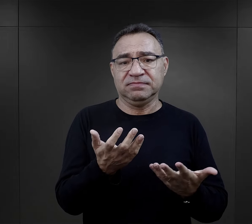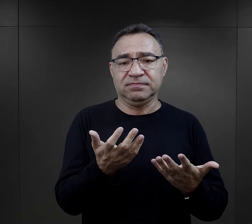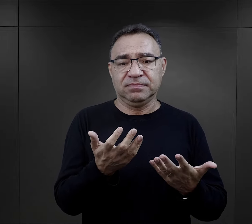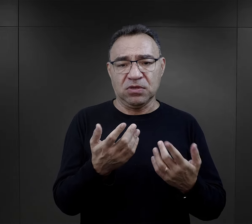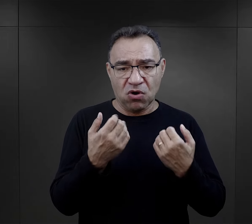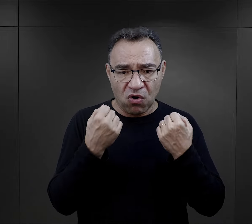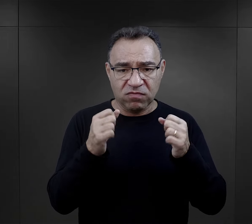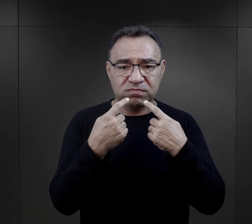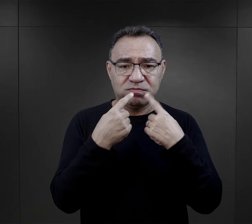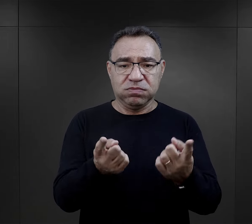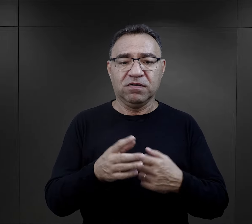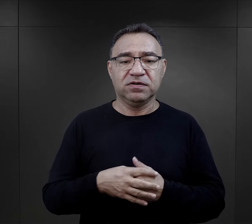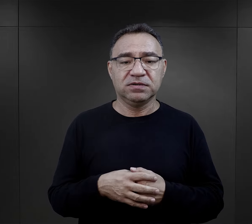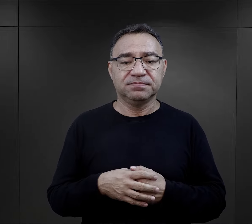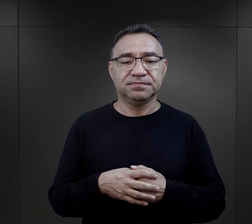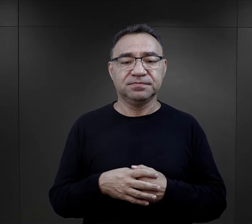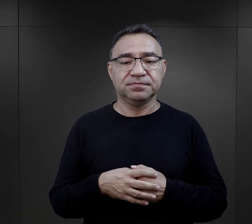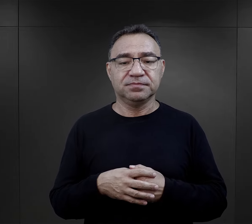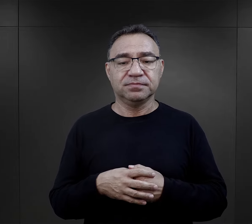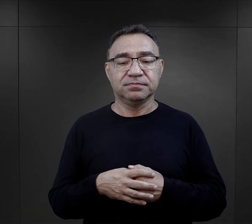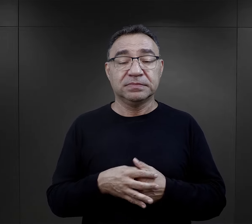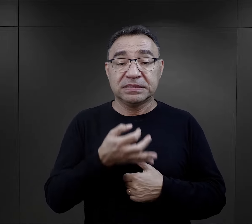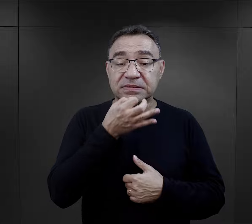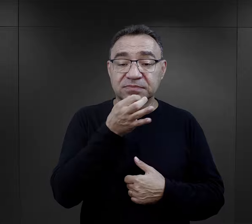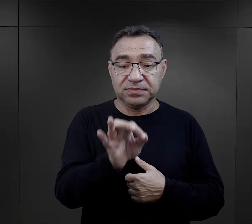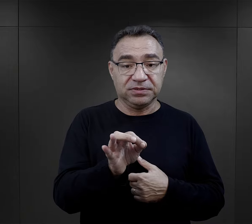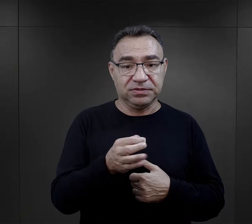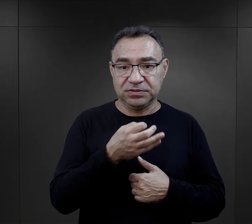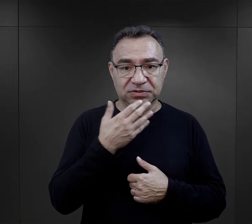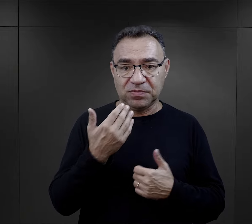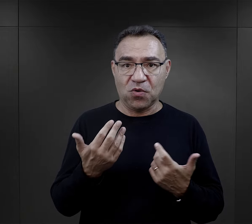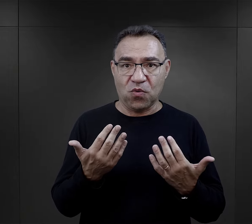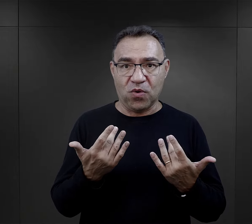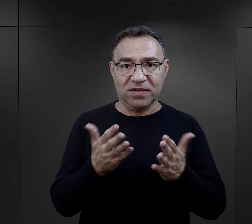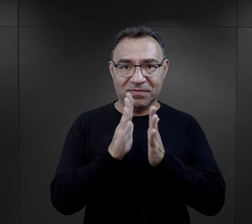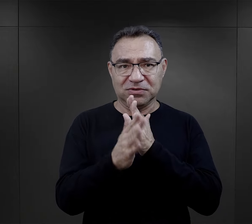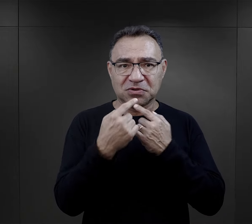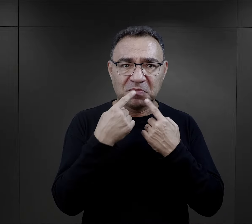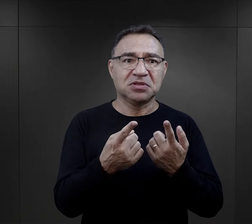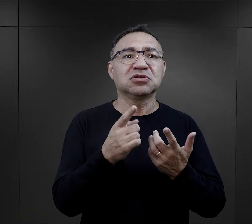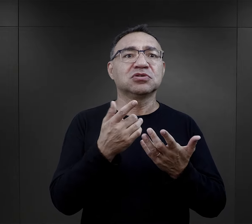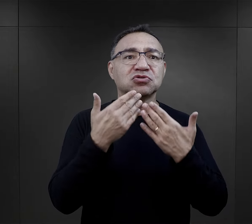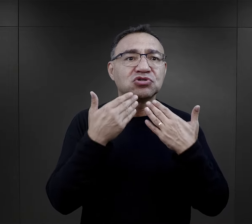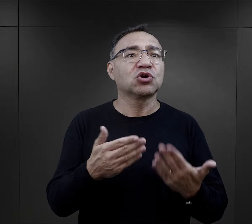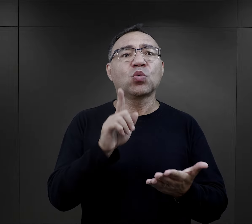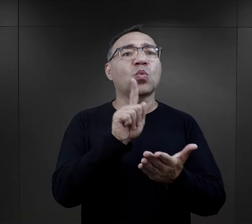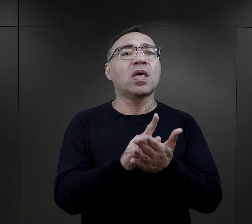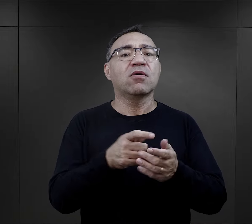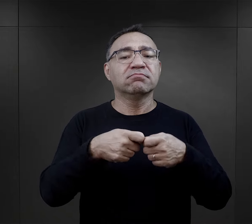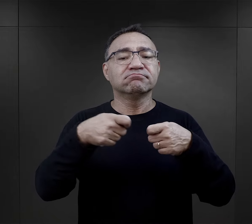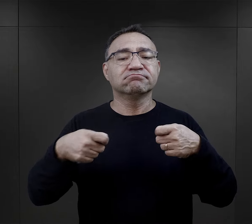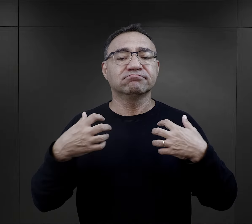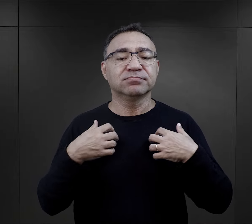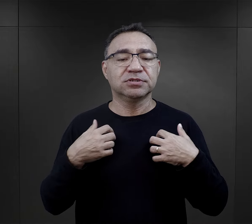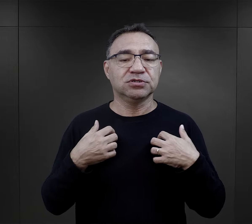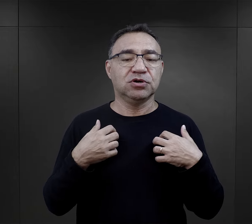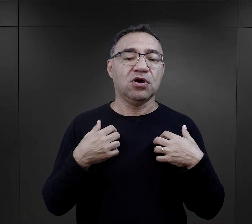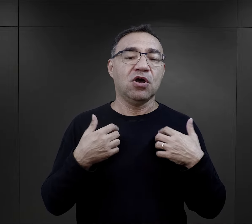Bardzo trudne pytanie, bardzo takie śmiałe, więc zadanie go nie było taką prostą sprawą, szczególnie